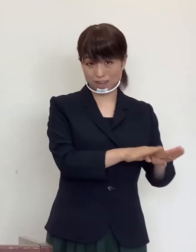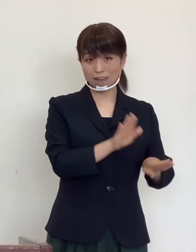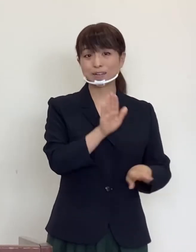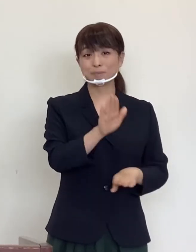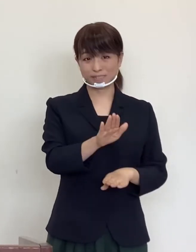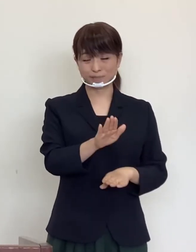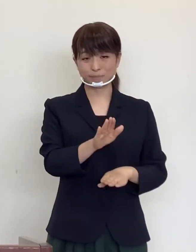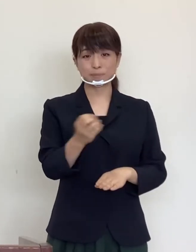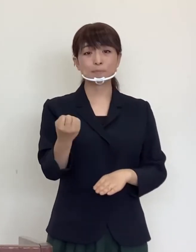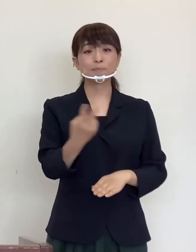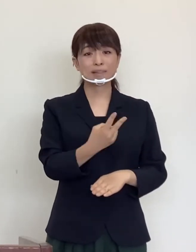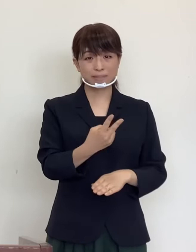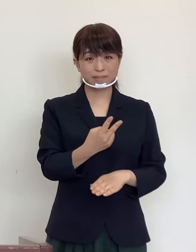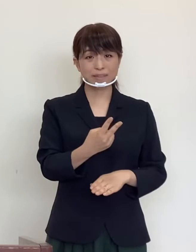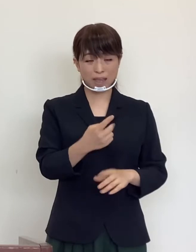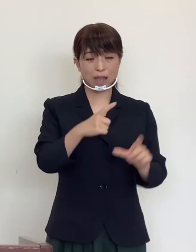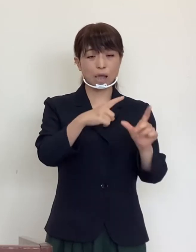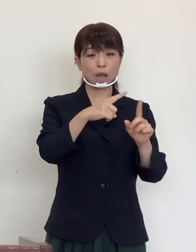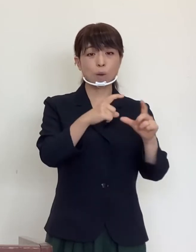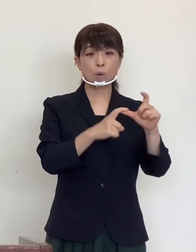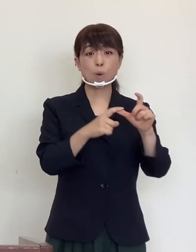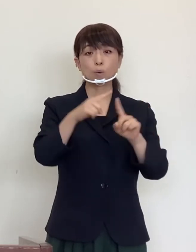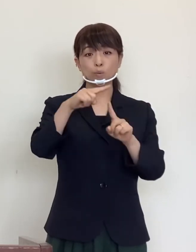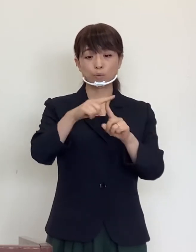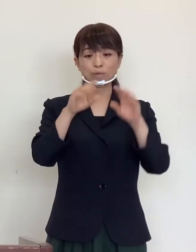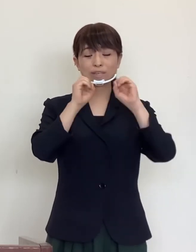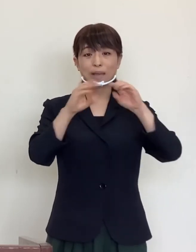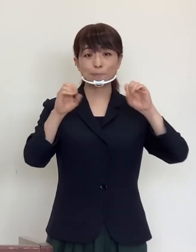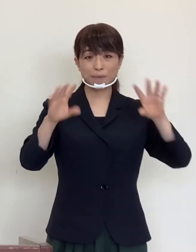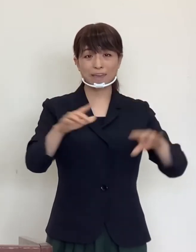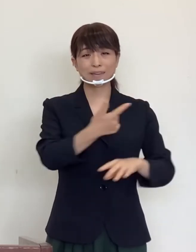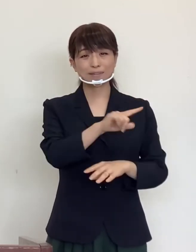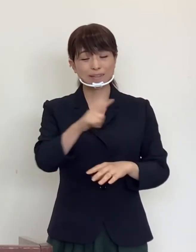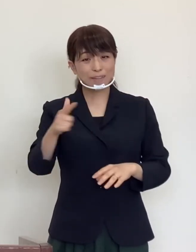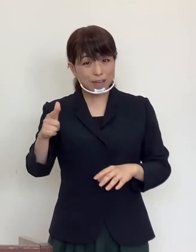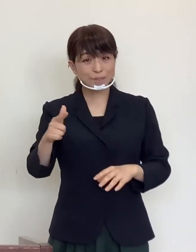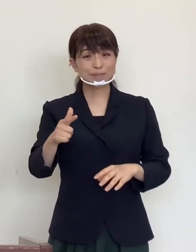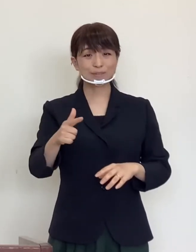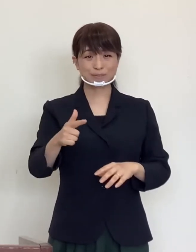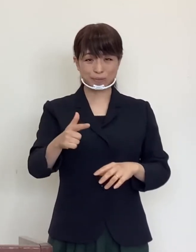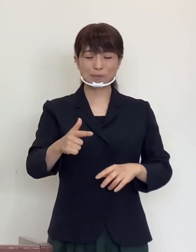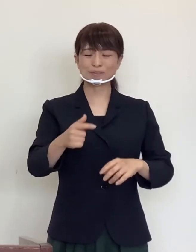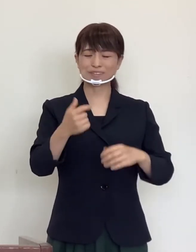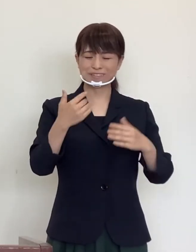また「 Go To キャンペーン」を含む楽しい夏休みの計画を